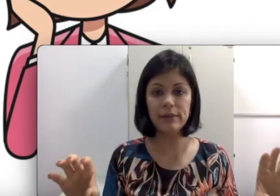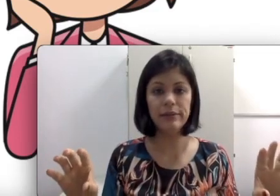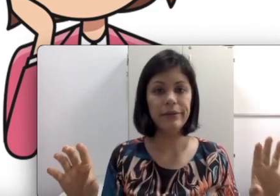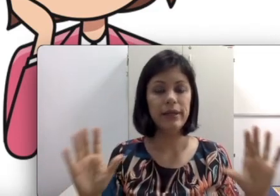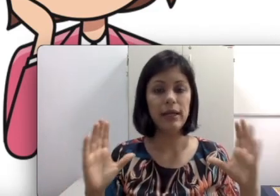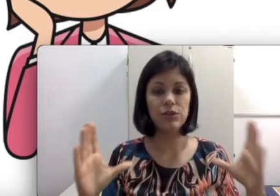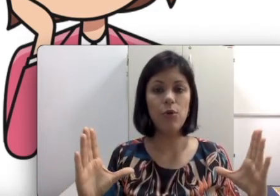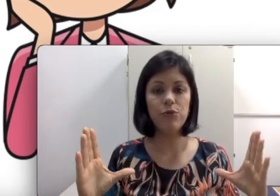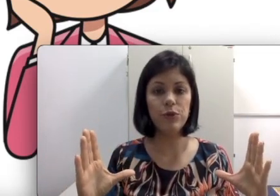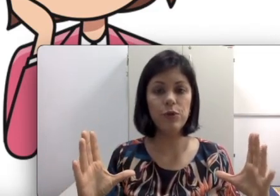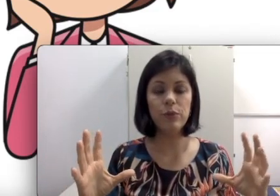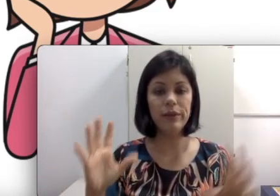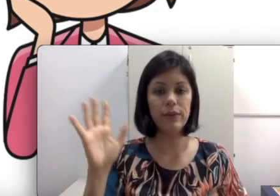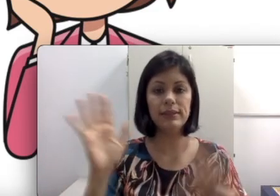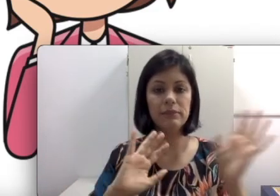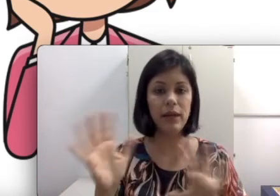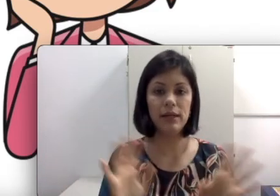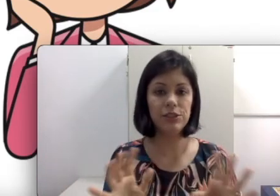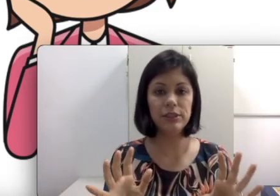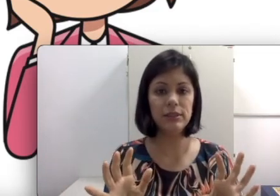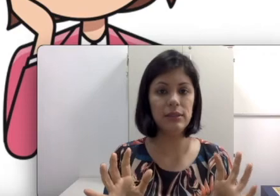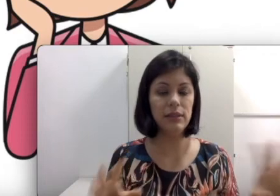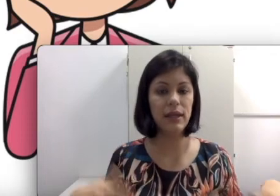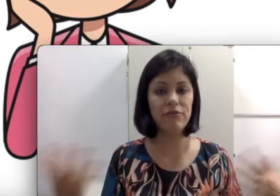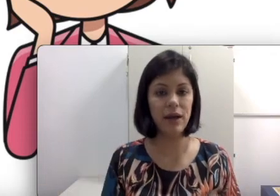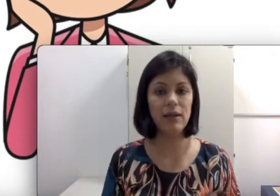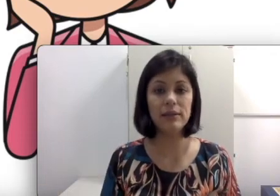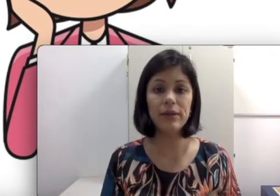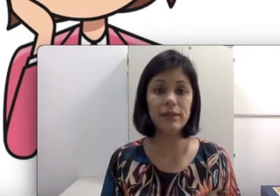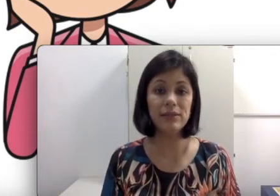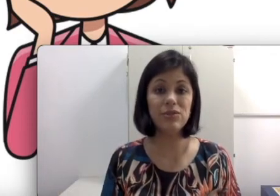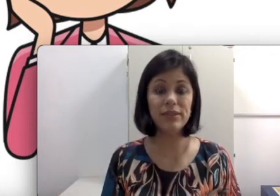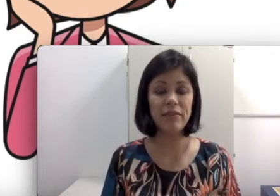legenda, é só o filme com as imagens e ninguém fala. Então criança não consegue fazer